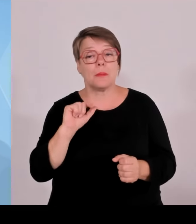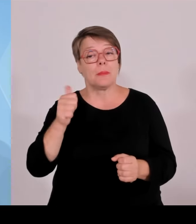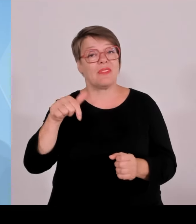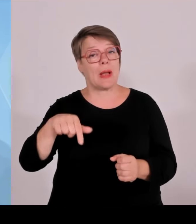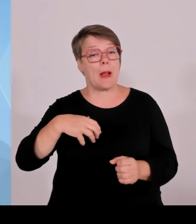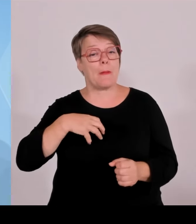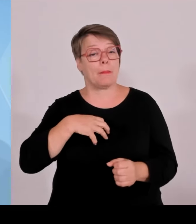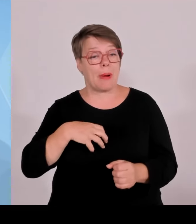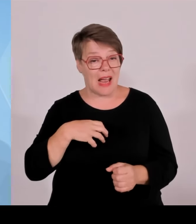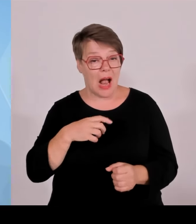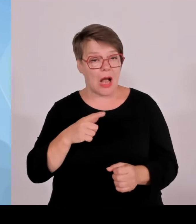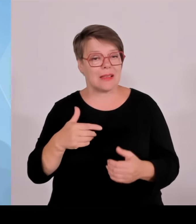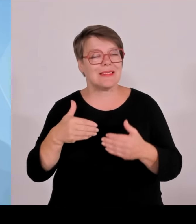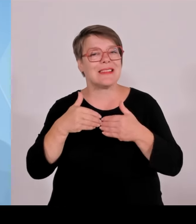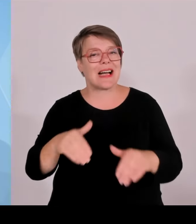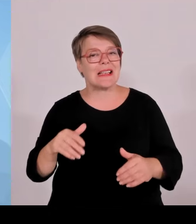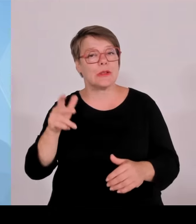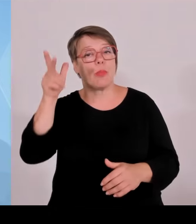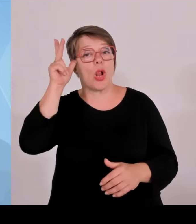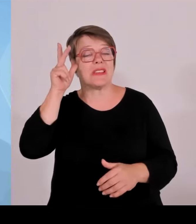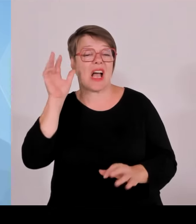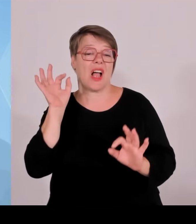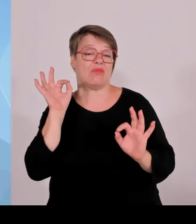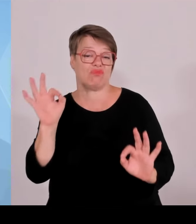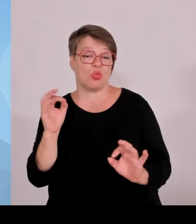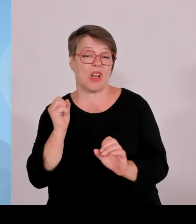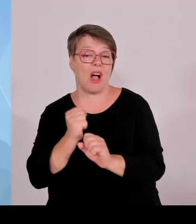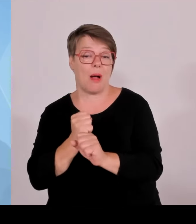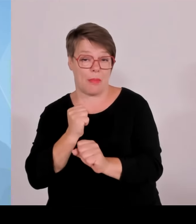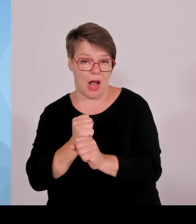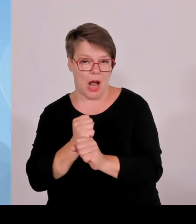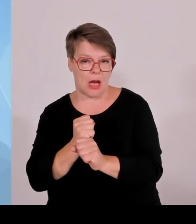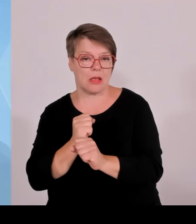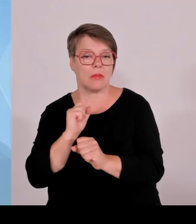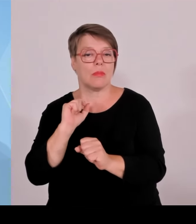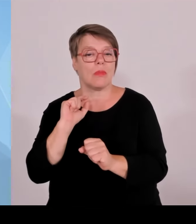für den gesamten Bereich der Schleierfahndung zuständig sind. Und da ist es halt immer wieder